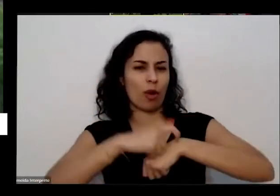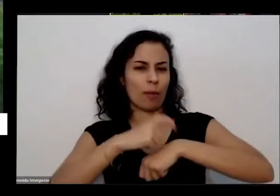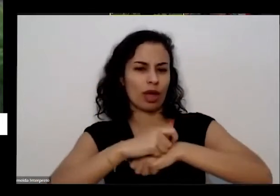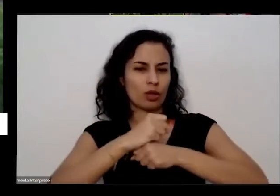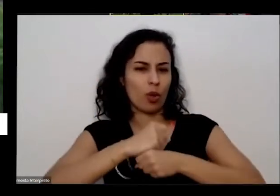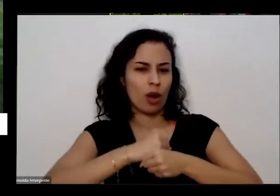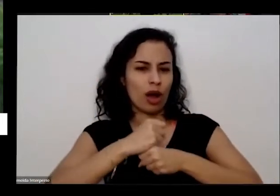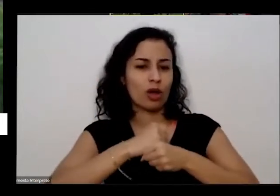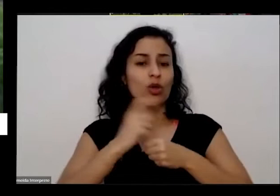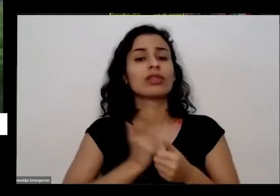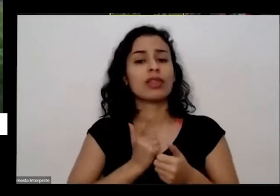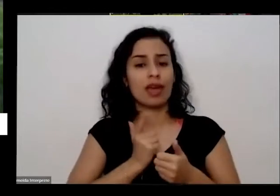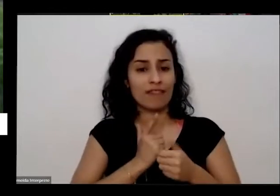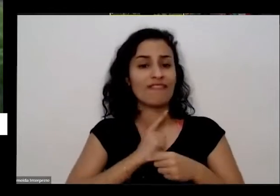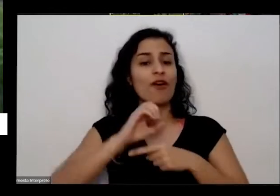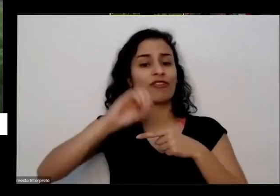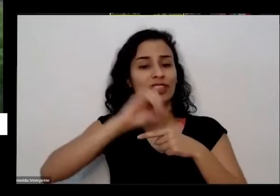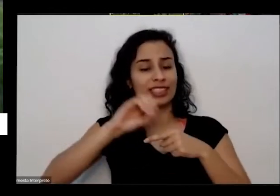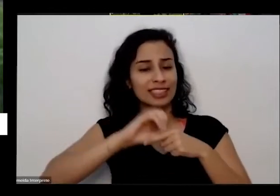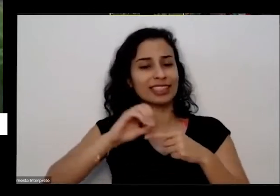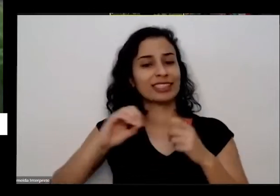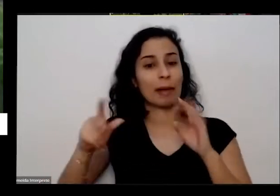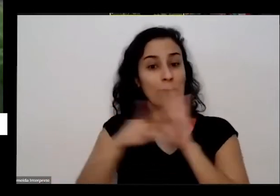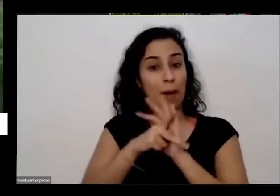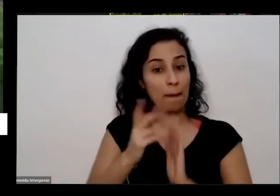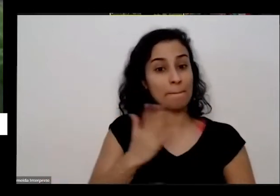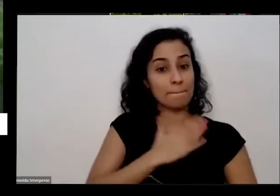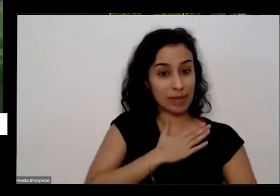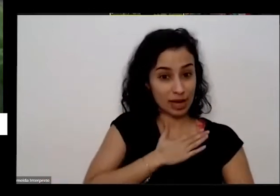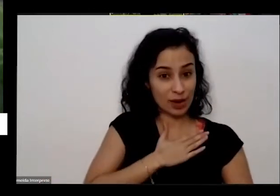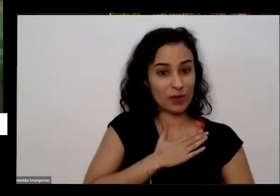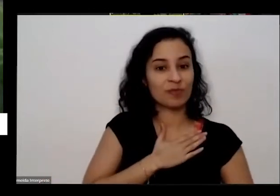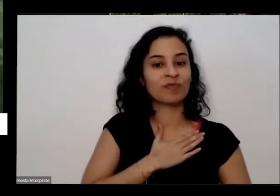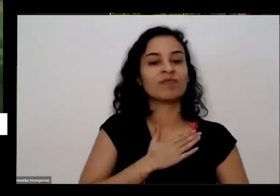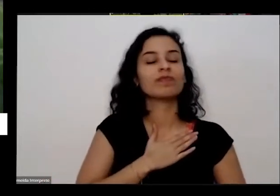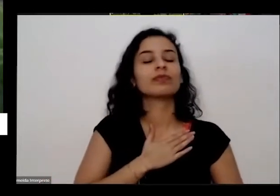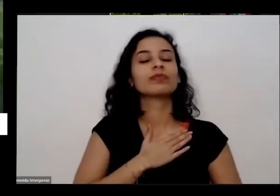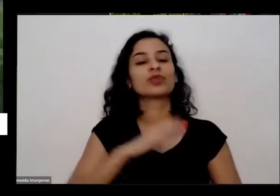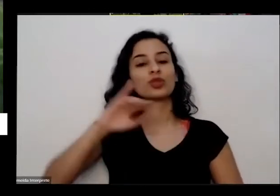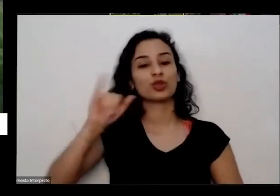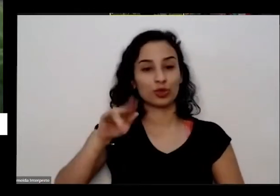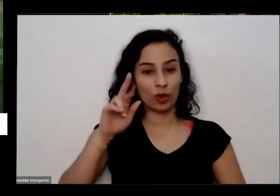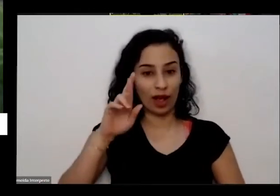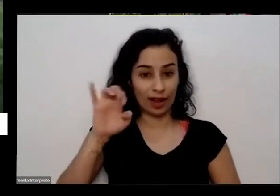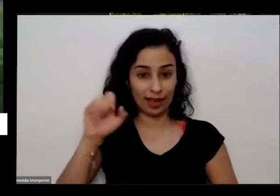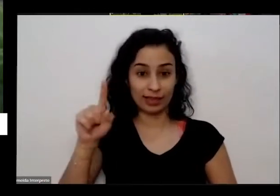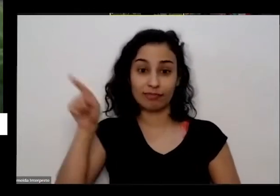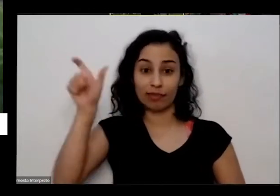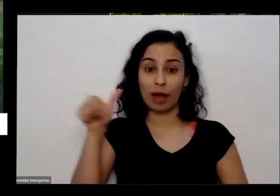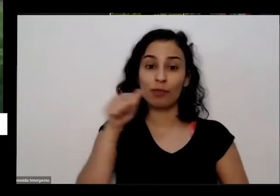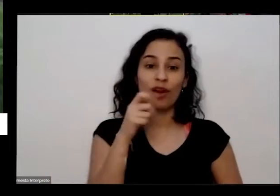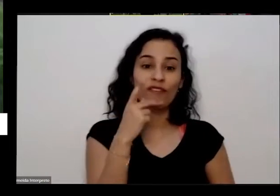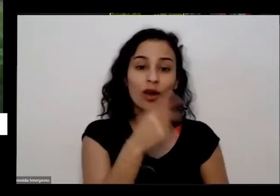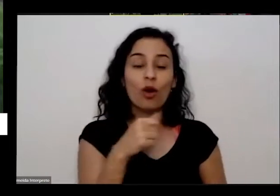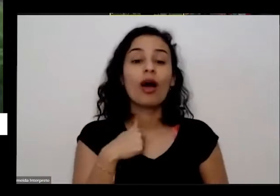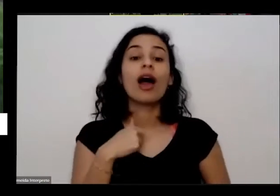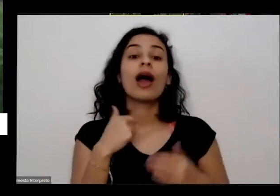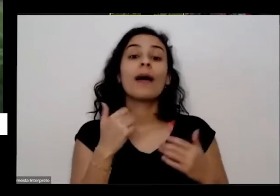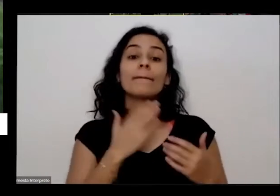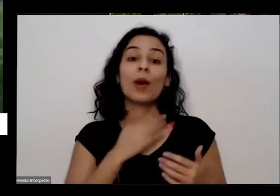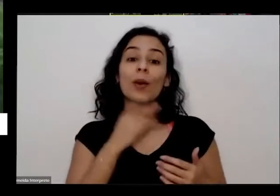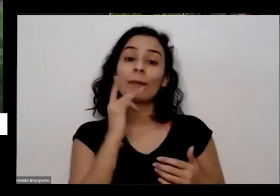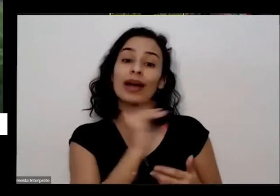aqui no shopping naquela época é no ano passado o meu pai tinha falecido e a minha mãe tava uma